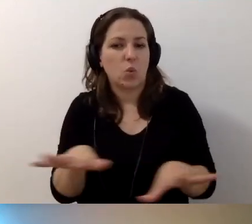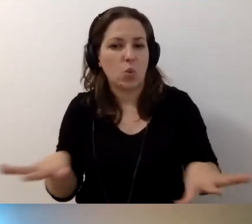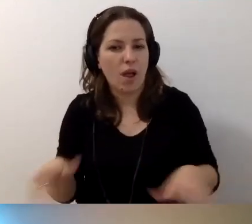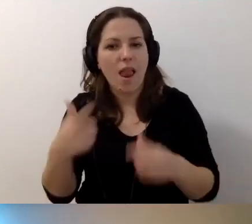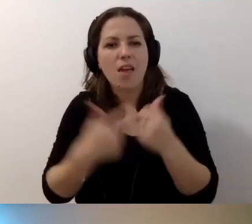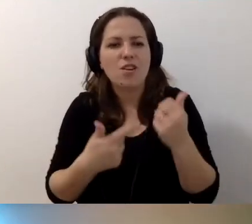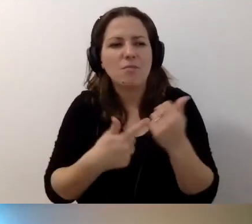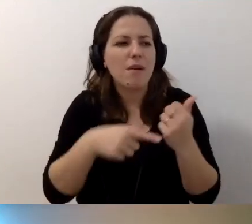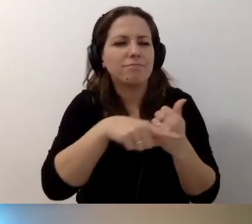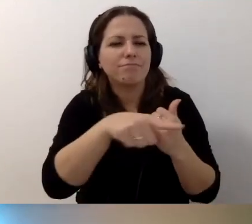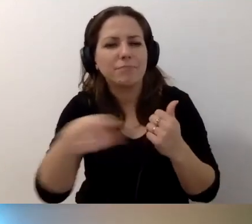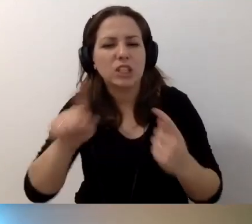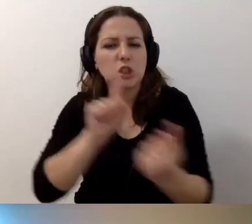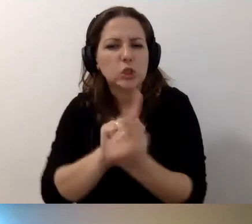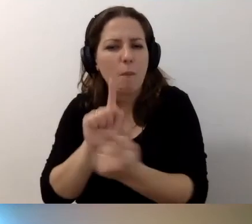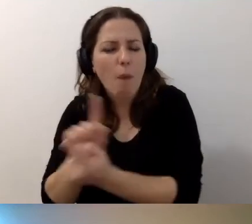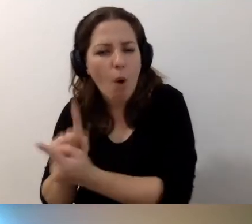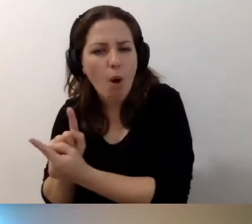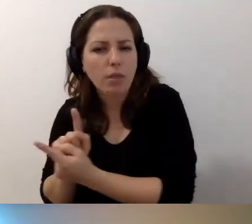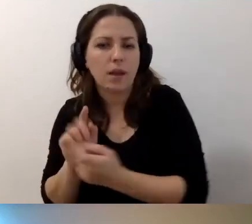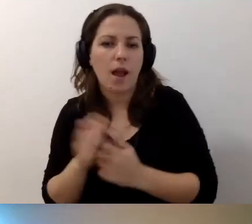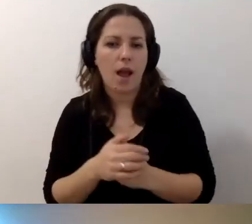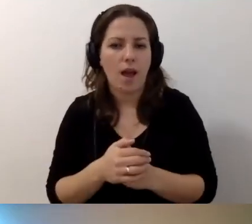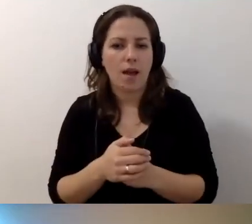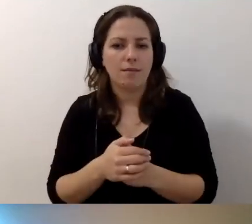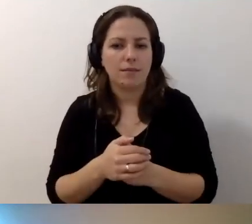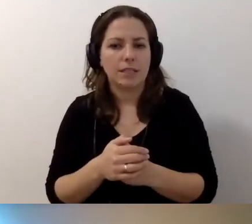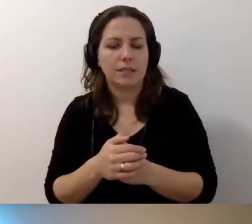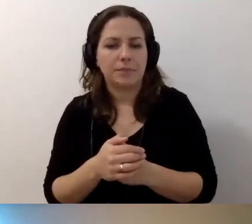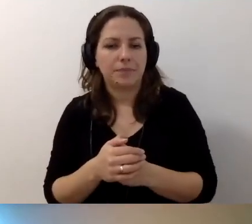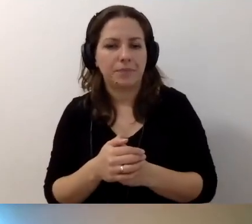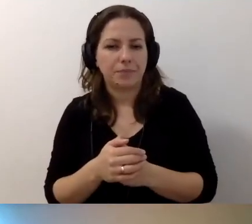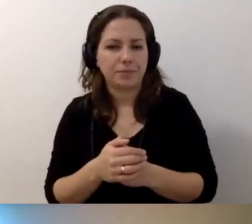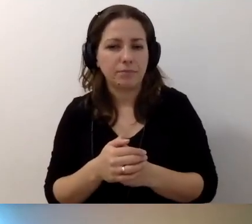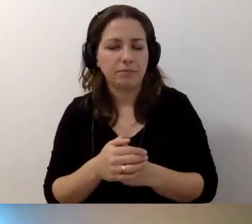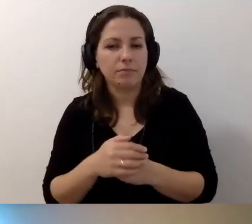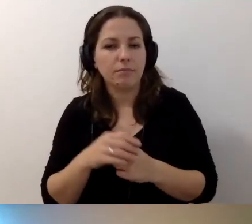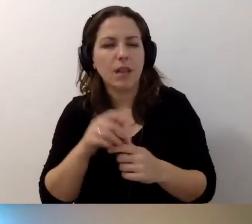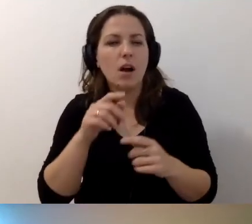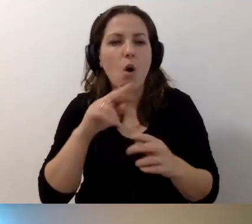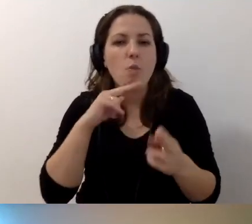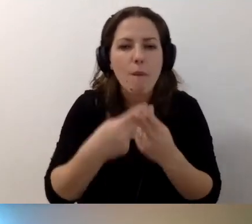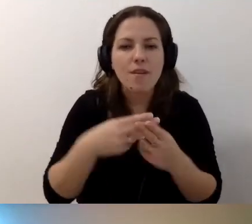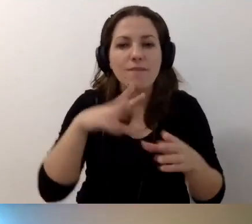różnych spotkań, słów, podpowiedzi, które istnieją w Internecie.